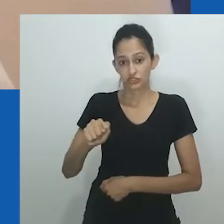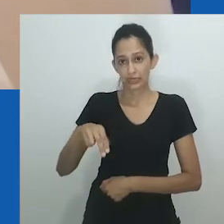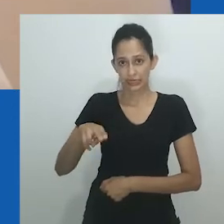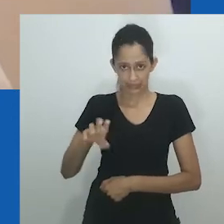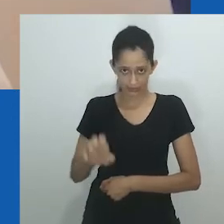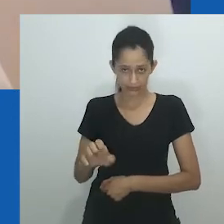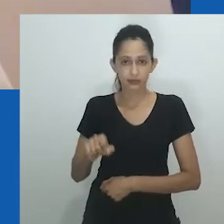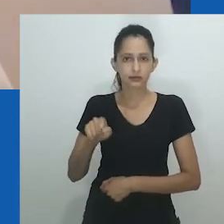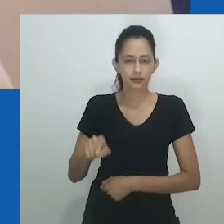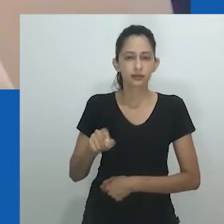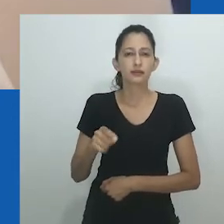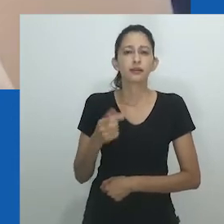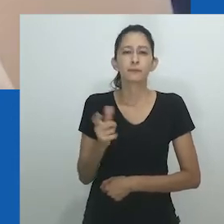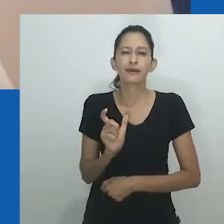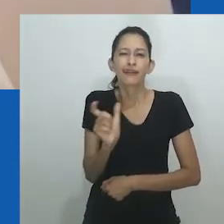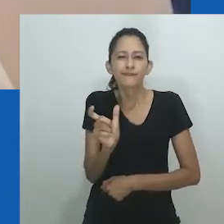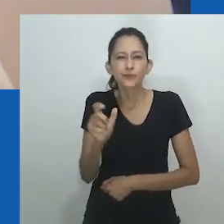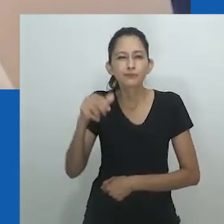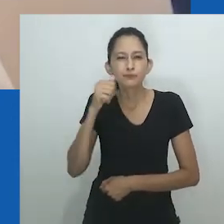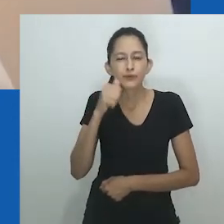como uma categoria homogênea deveria ser rejeitada.